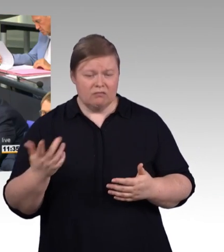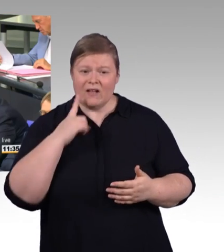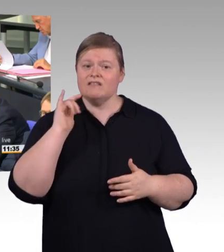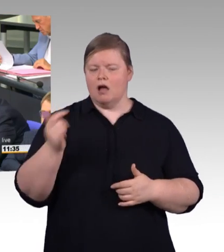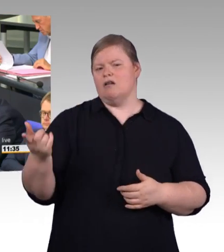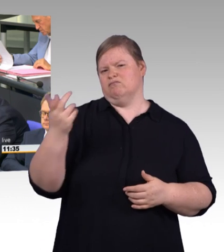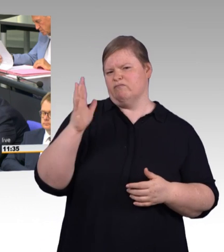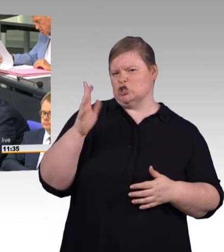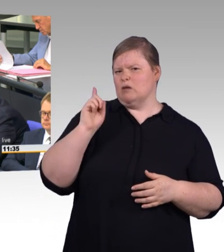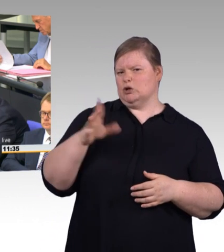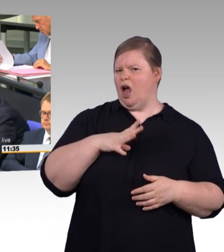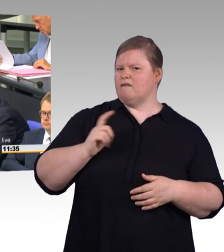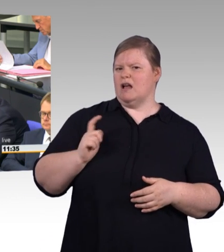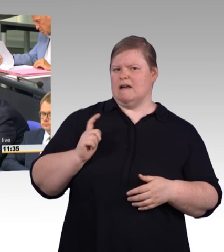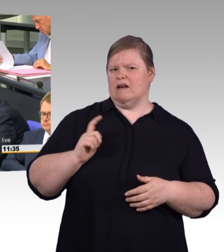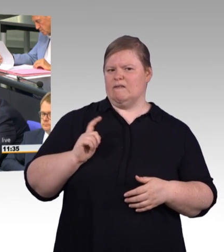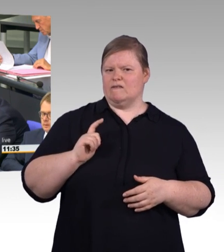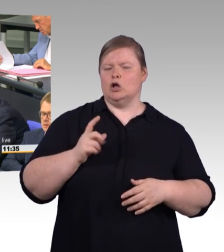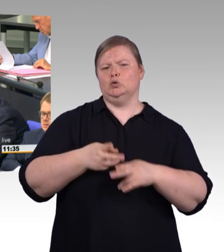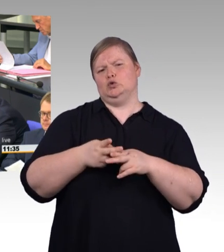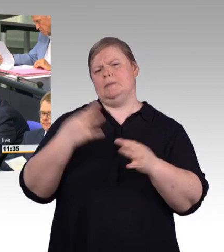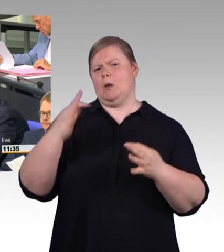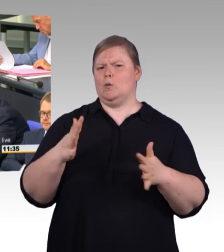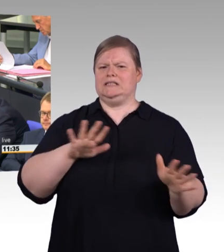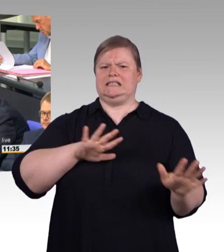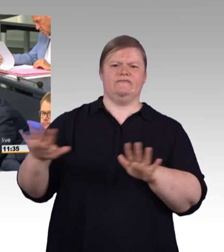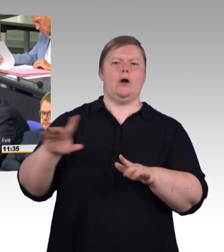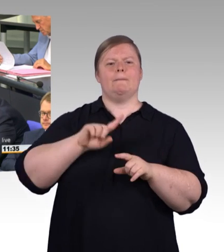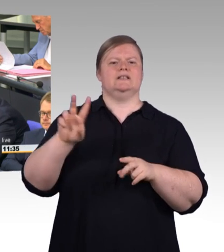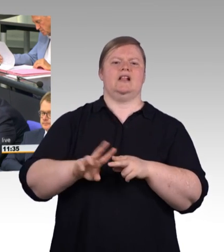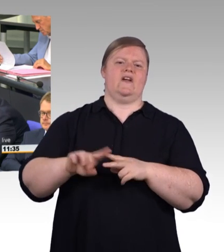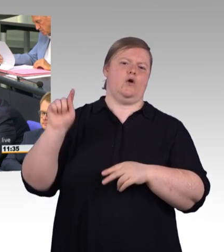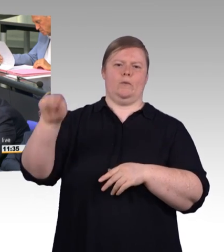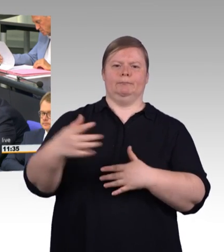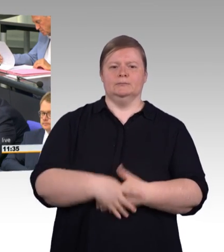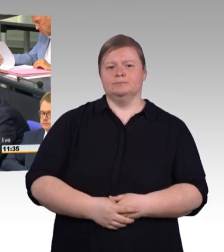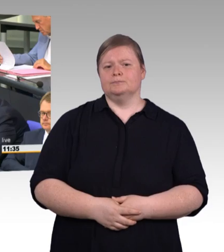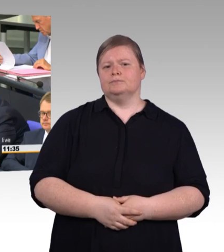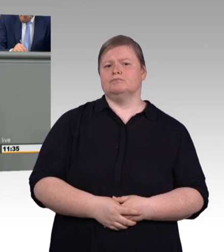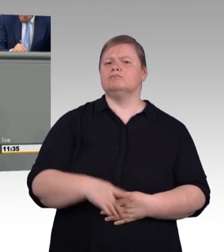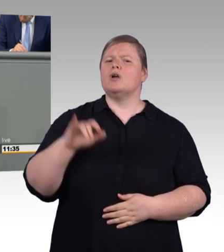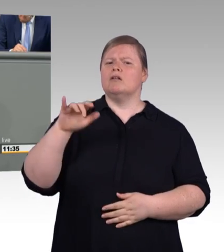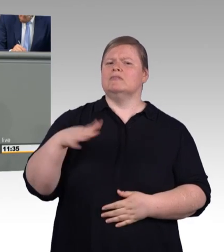des Deutschen Handwerks hervorgeht. Tendenz weiter steigend. Besonders lang sind die Wartezeiten im Baugewerbe,